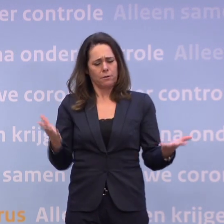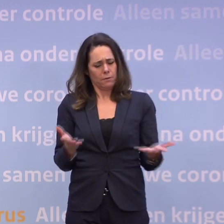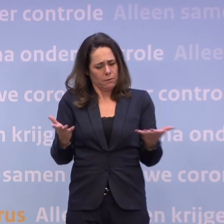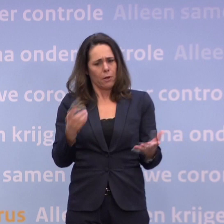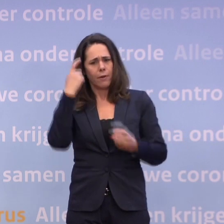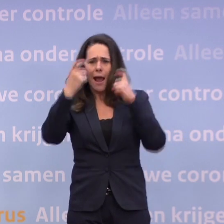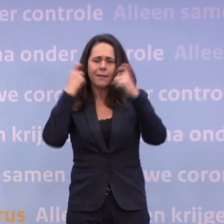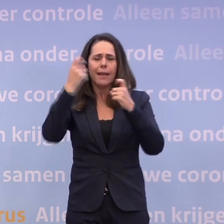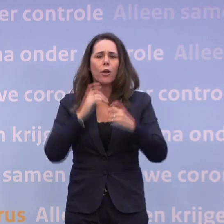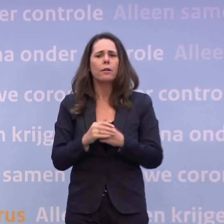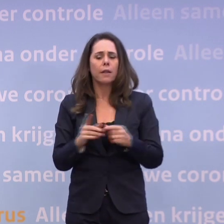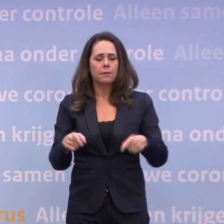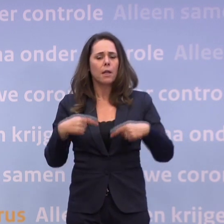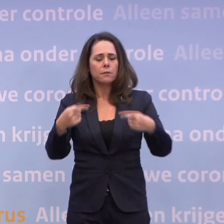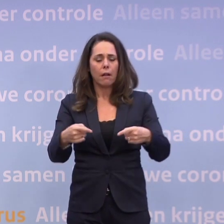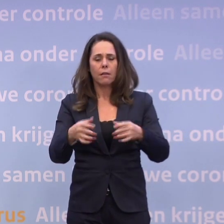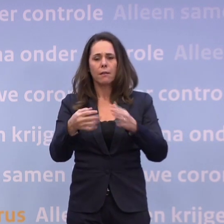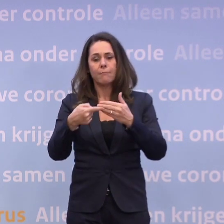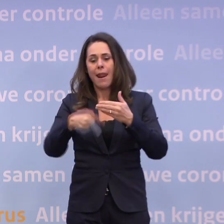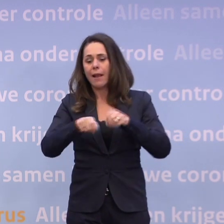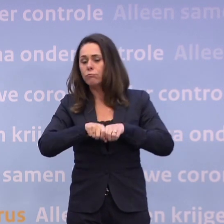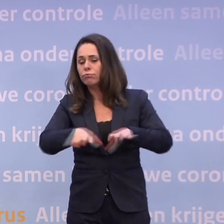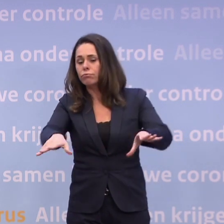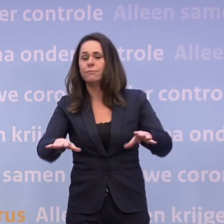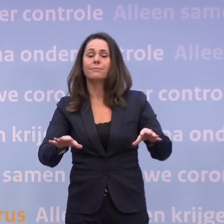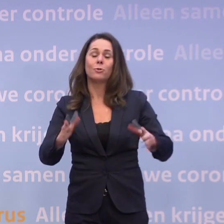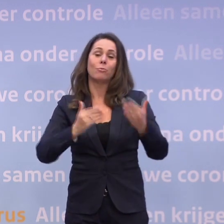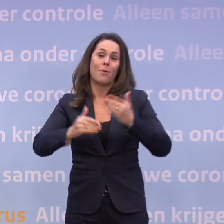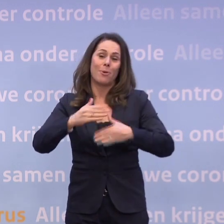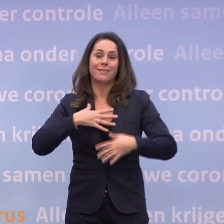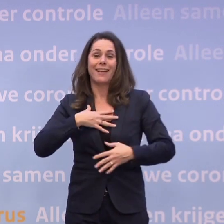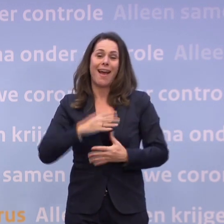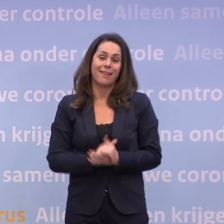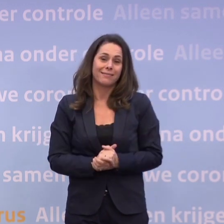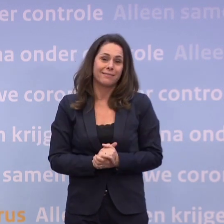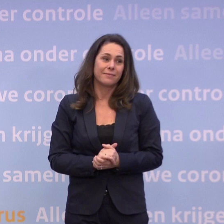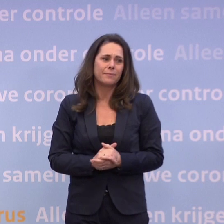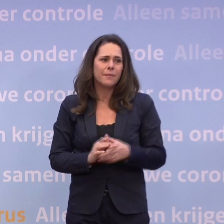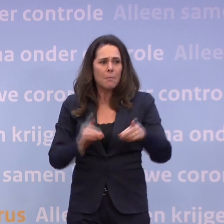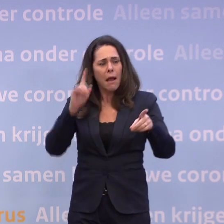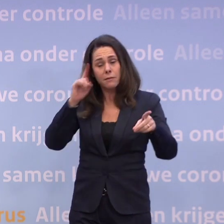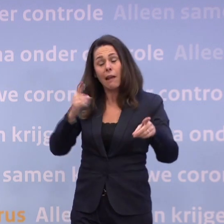...en dat iets dan vervolgens uitlekt, ja, dat gebeurt soms in Den Haag. Maar sluit u uit dat het een van uw collega's is geweest...